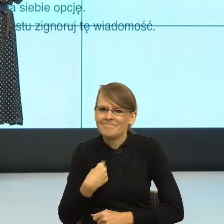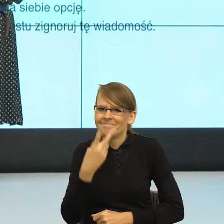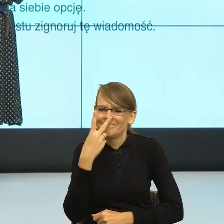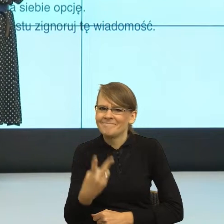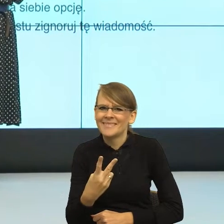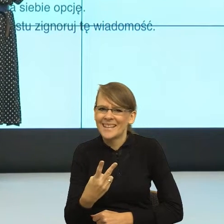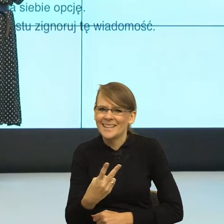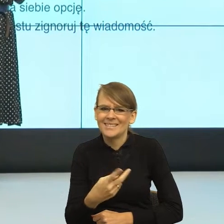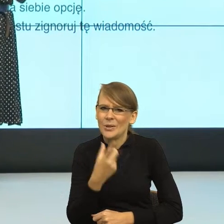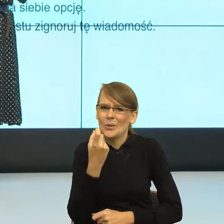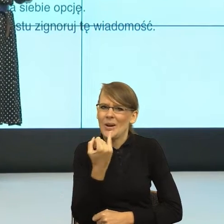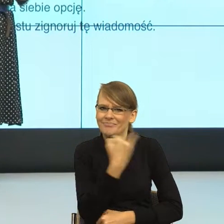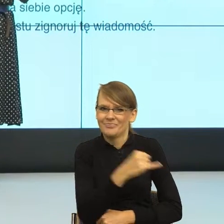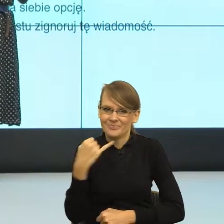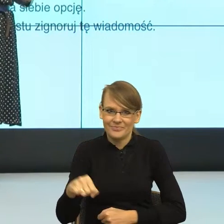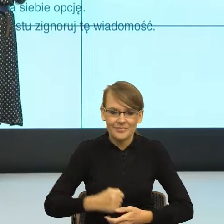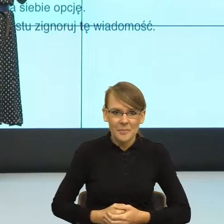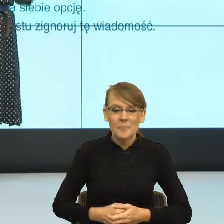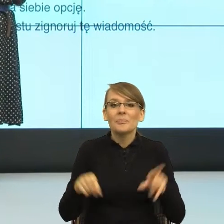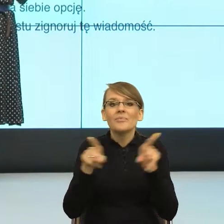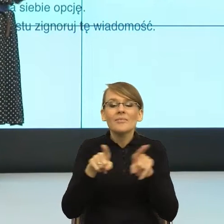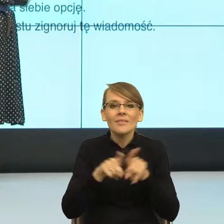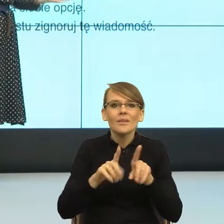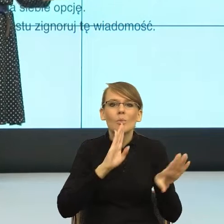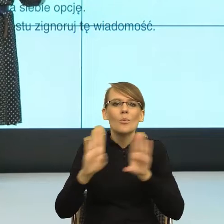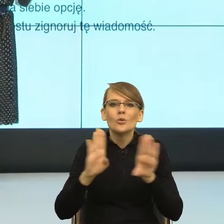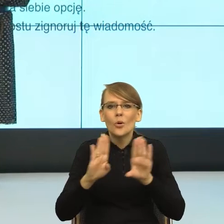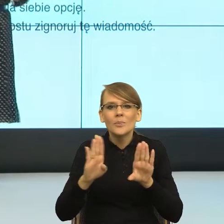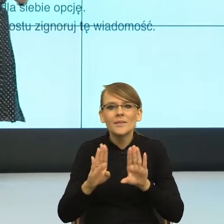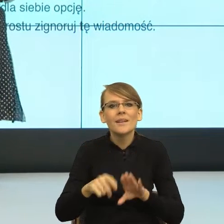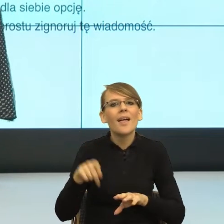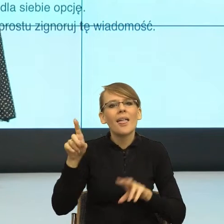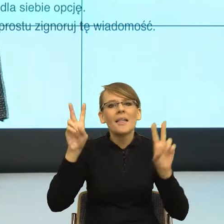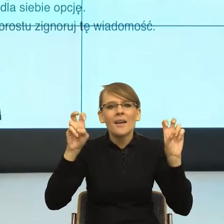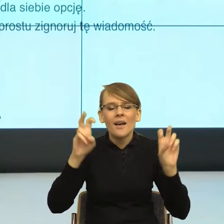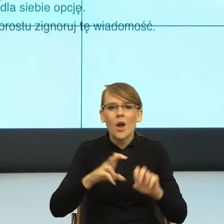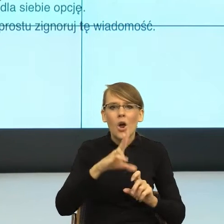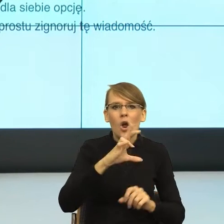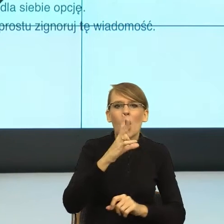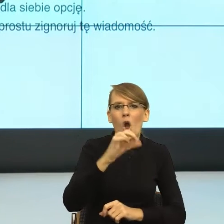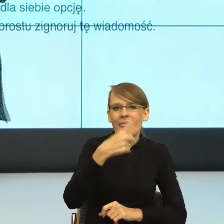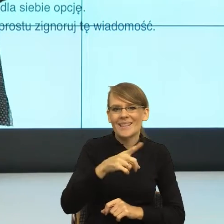No podobnie, zobaczcie państwo, co się dzieje z tak zwanymi kodami zamkniętymi. Niektórzy z państwa mają dorastające